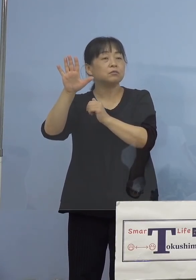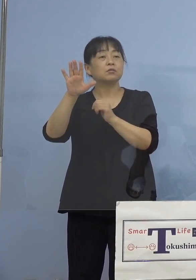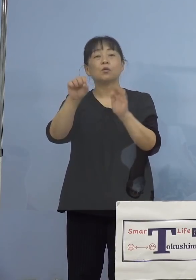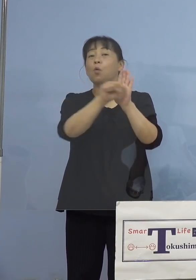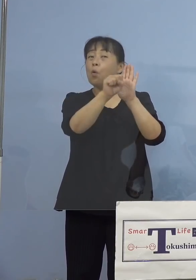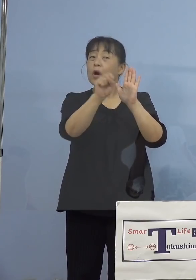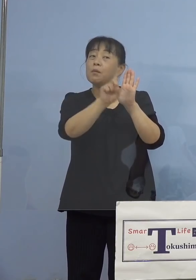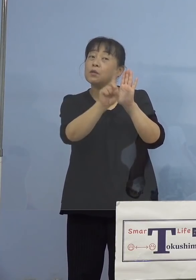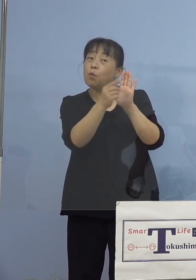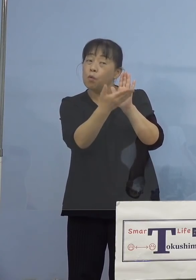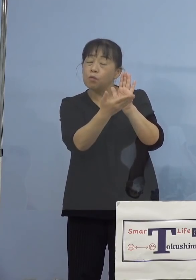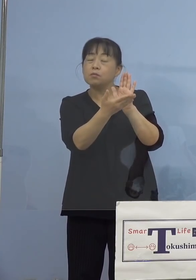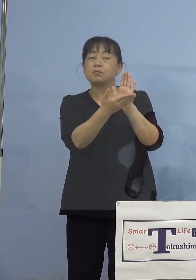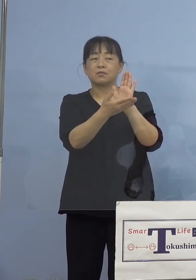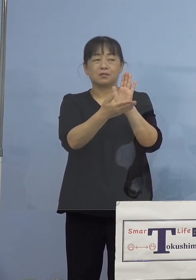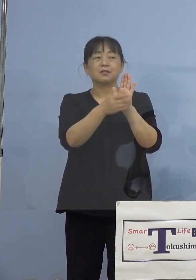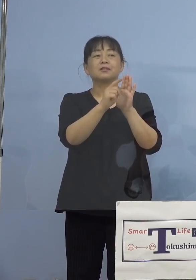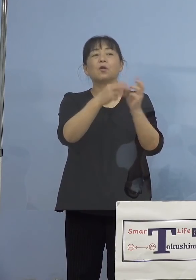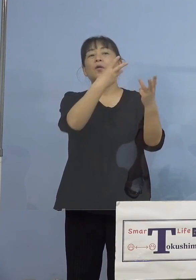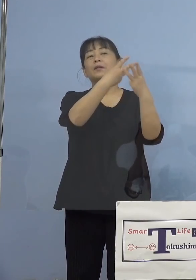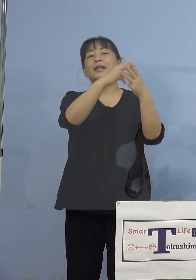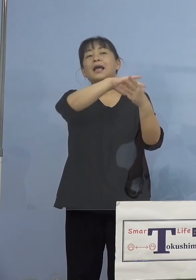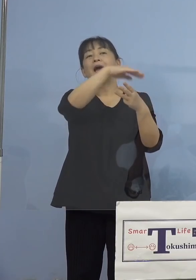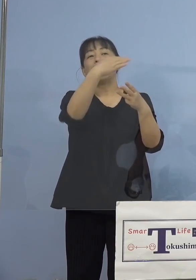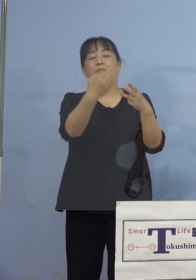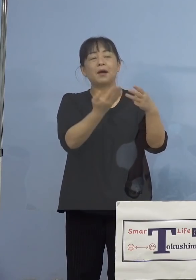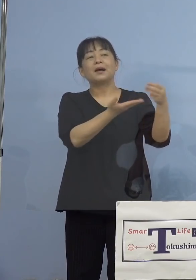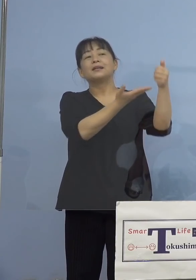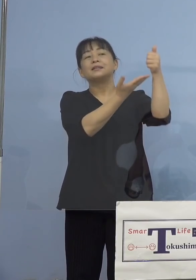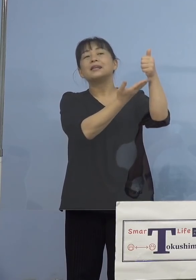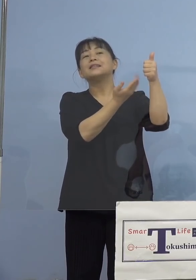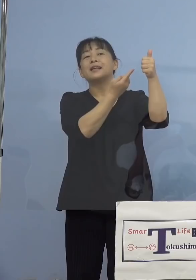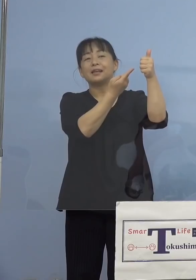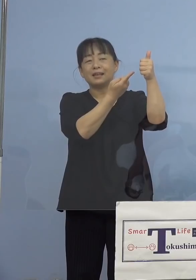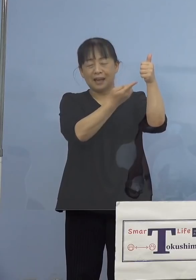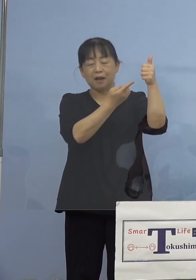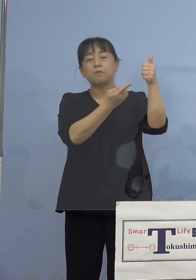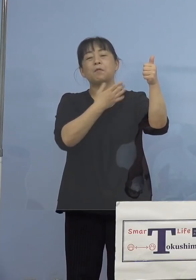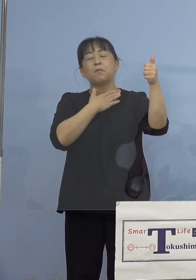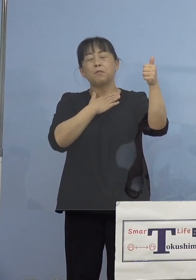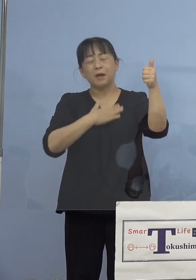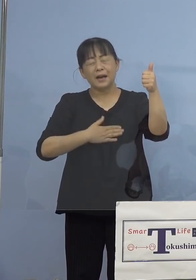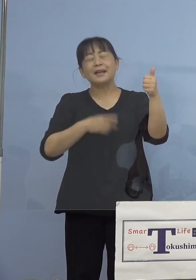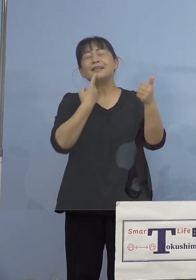ということを、田山先生が 分かりやすく、そしてこの徳島県チャンネル